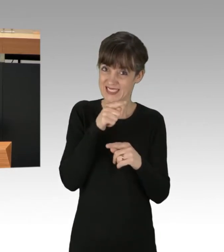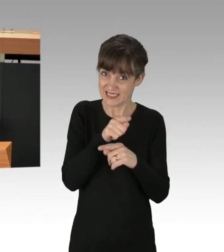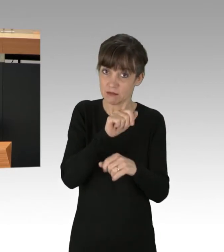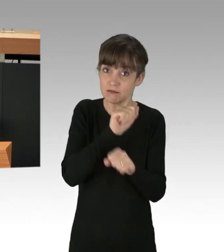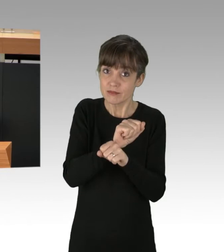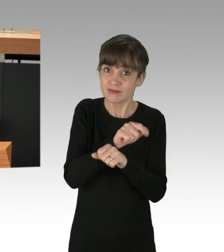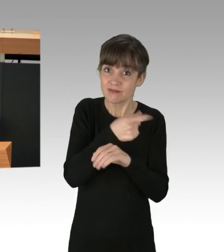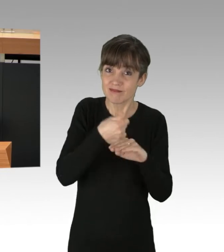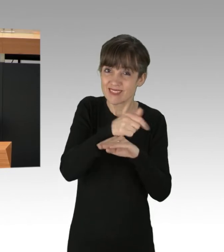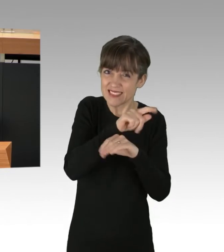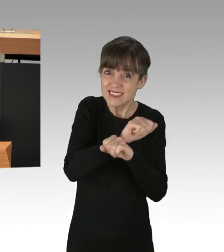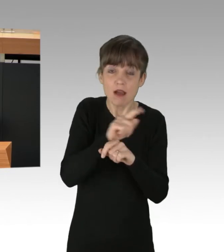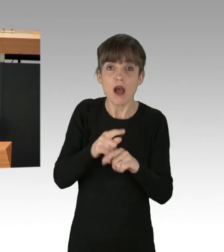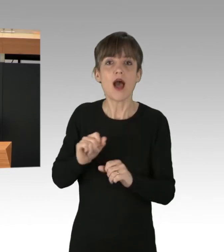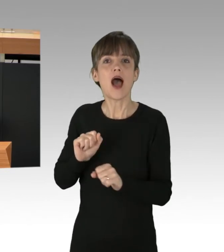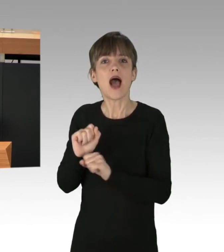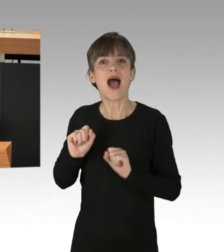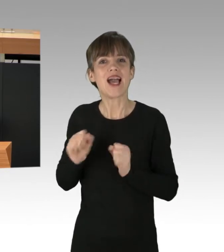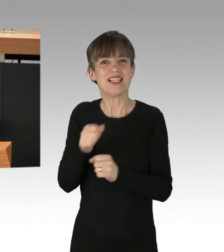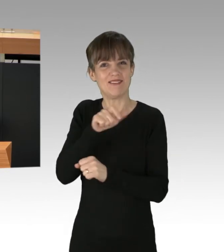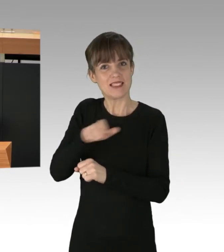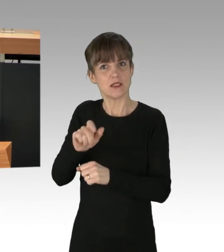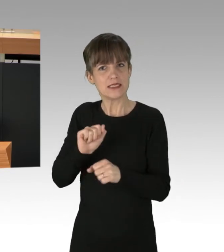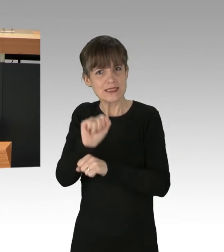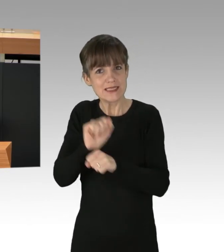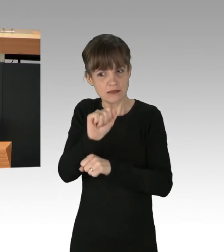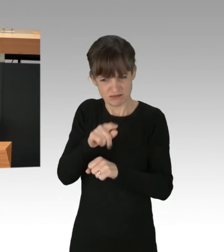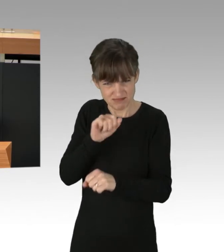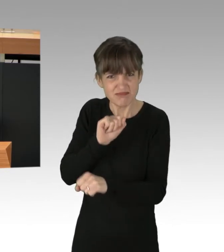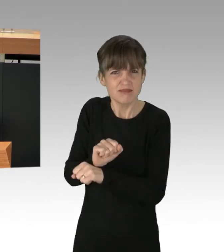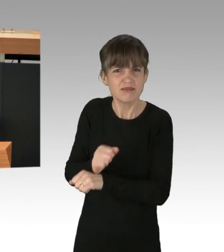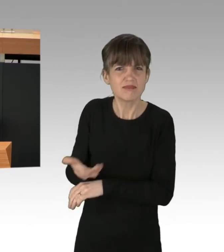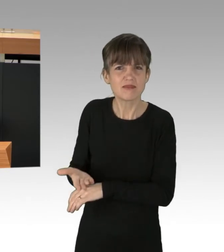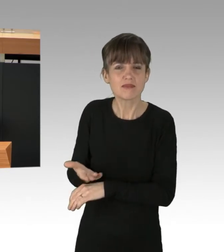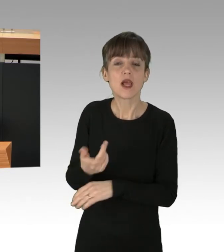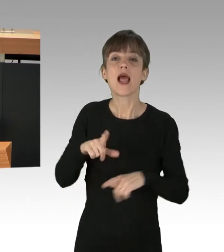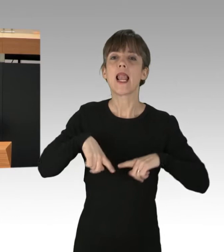sondern die AktivistInnen, die dagegen protestieren. Wenn wir verschwendete Lebensmittel umrechnen